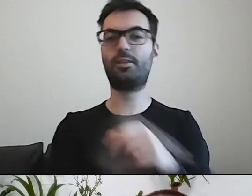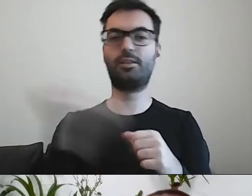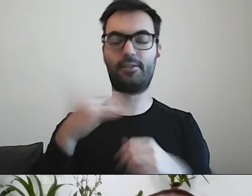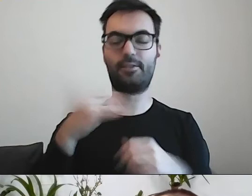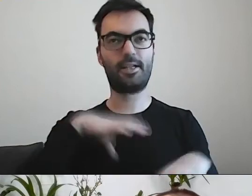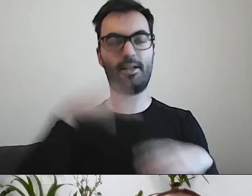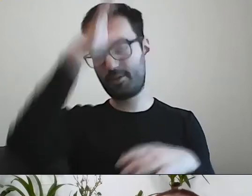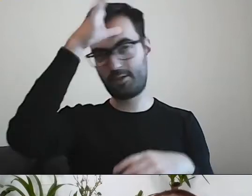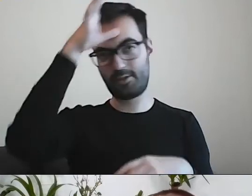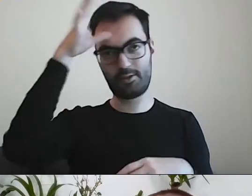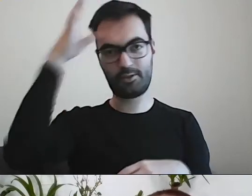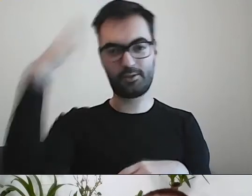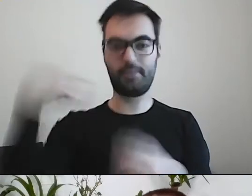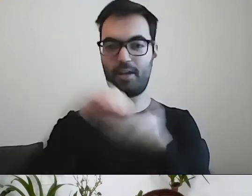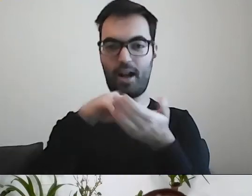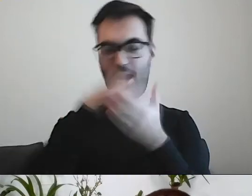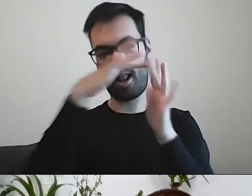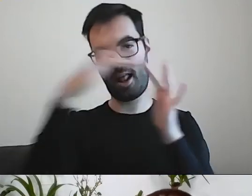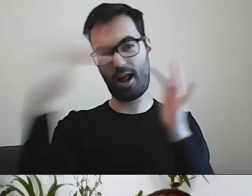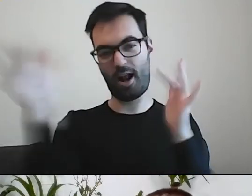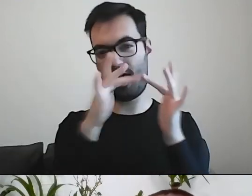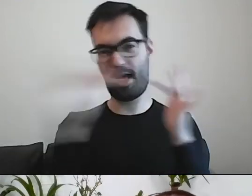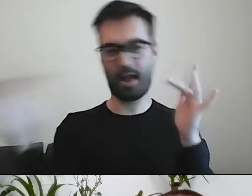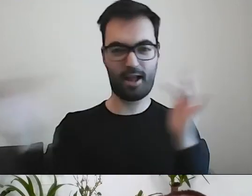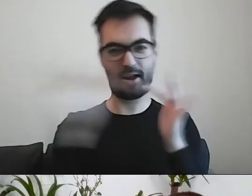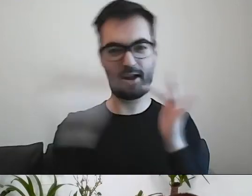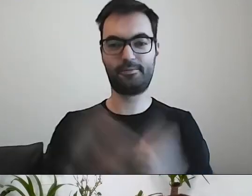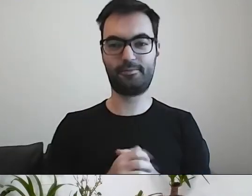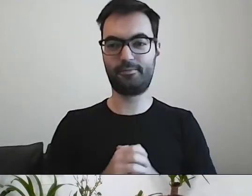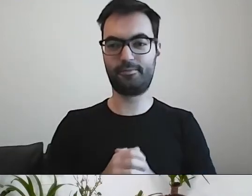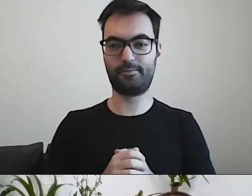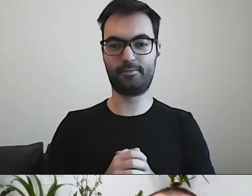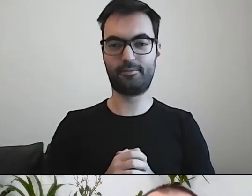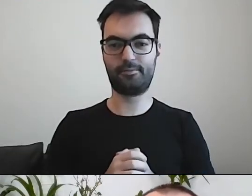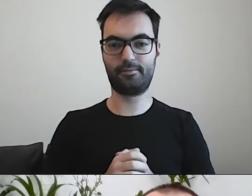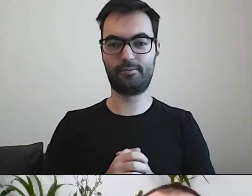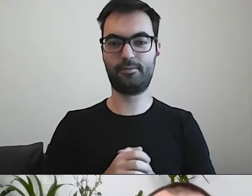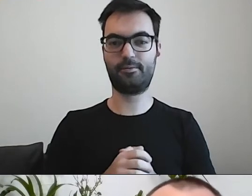i piszą nam, że dokonują kupna.